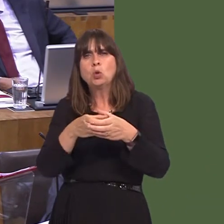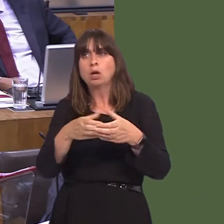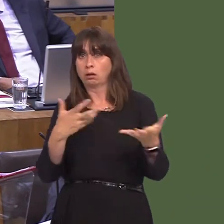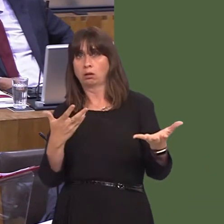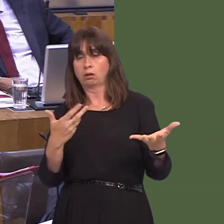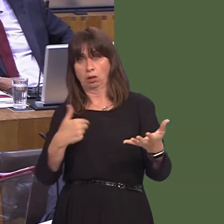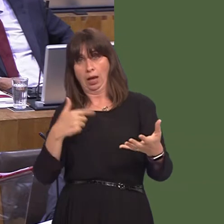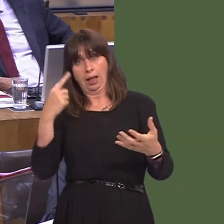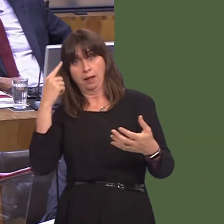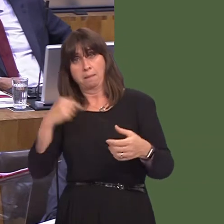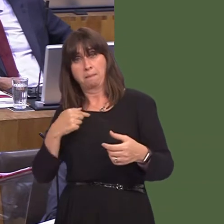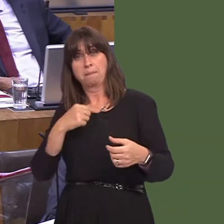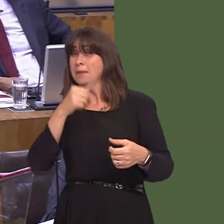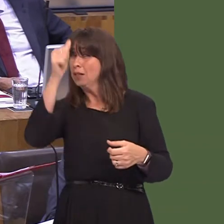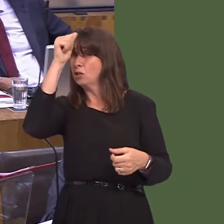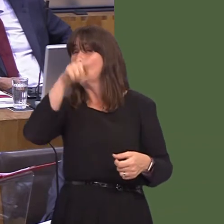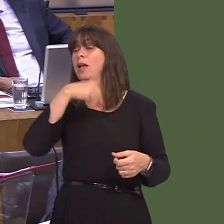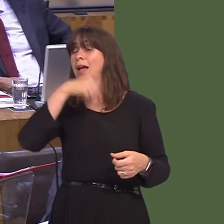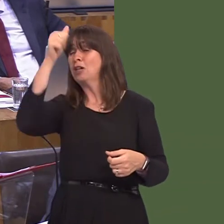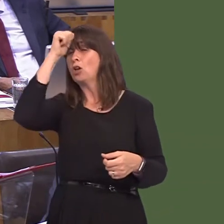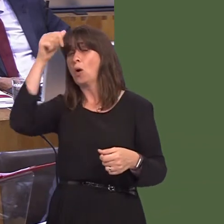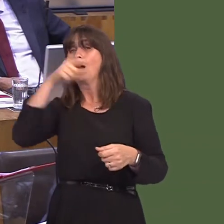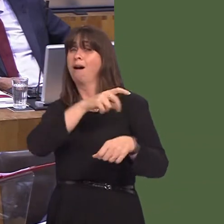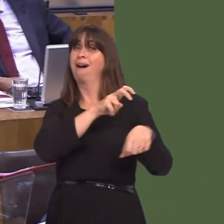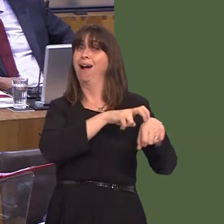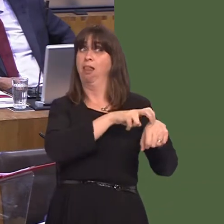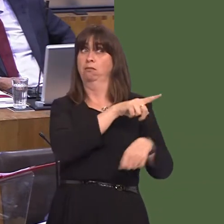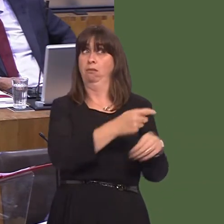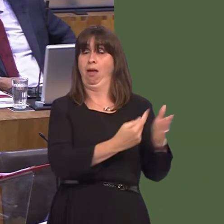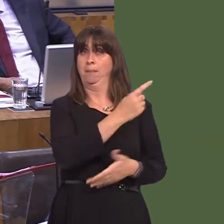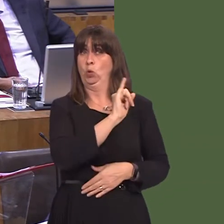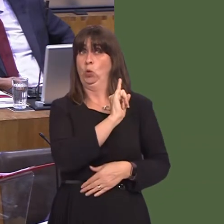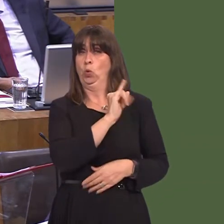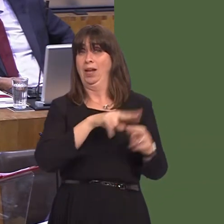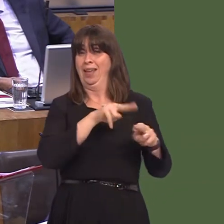of its staunchest advocates, because I know full well what would happen in Ireland if